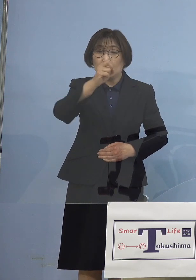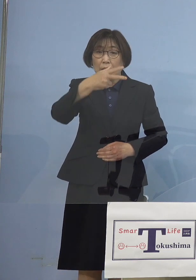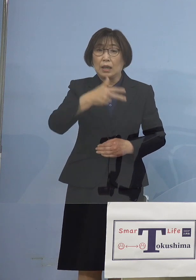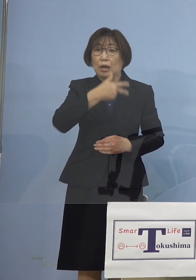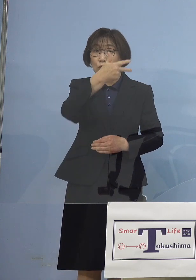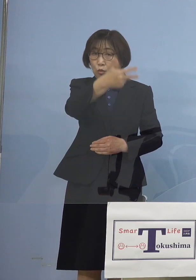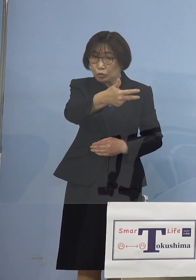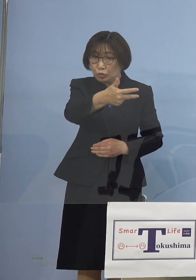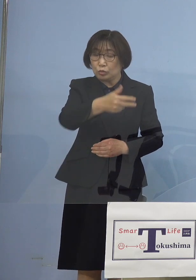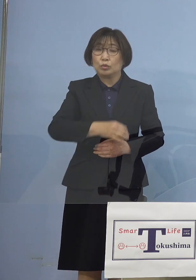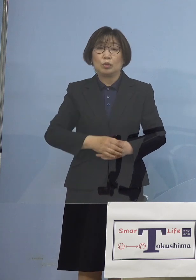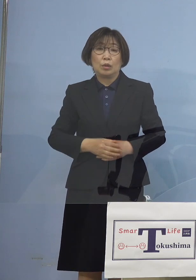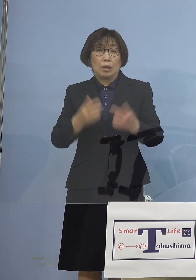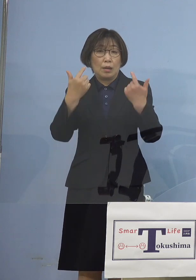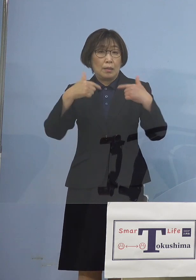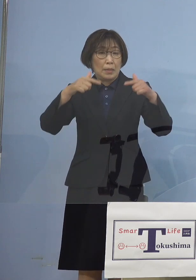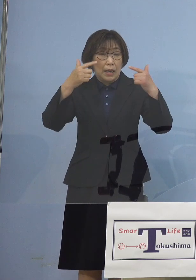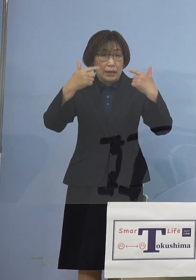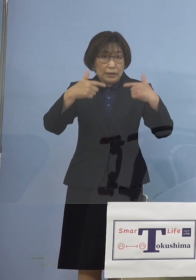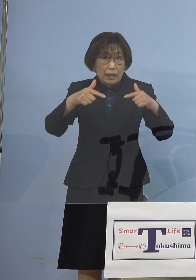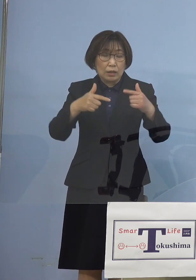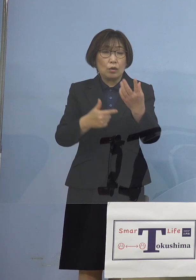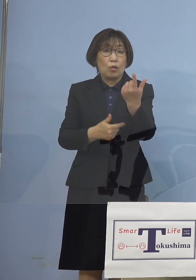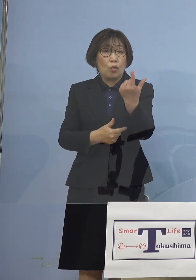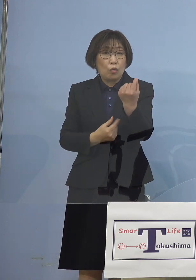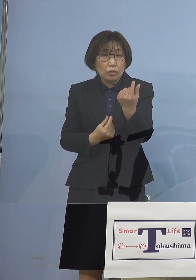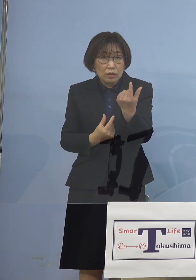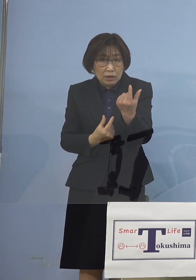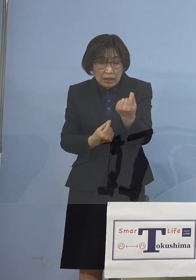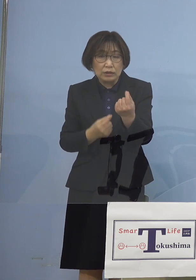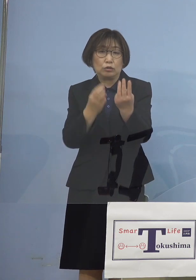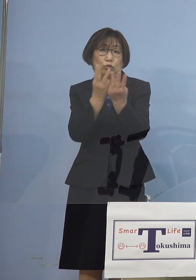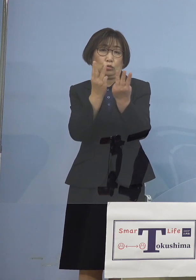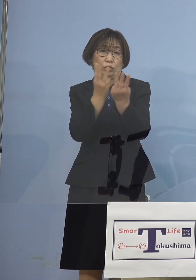毎回同じような数字が出る さらには